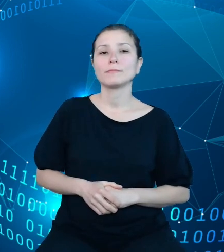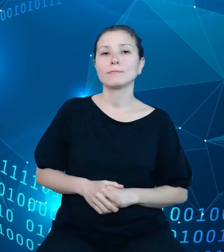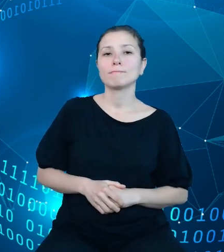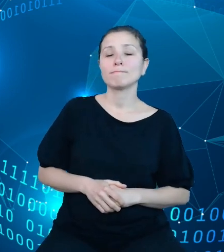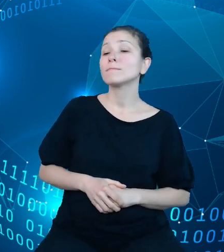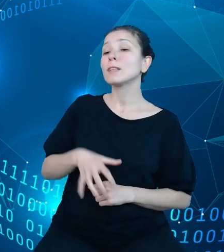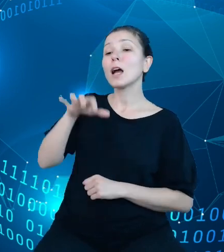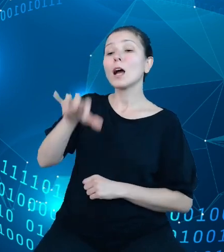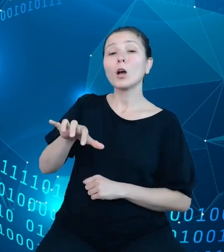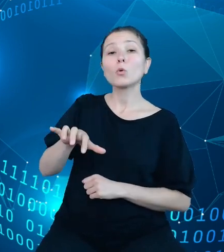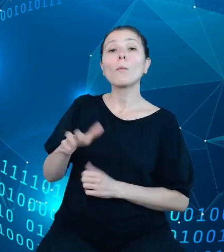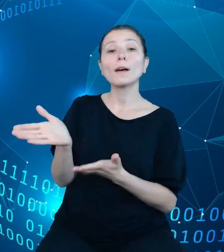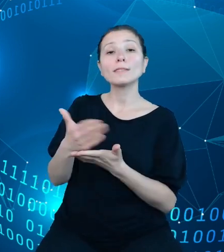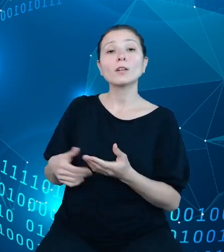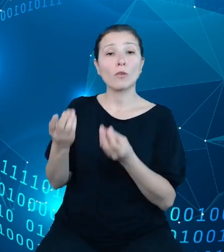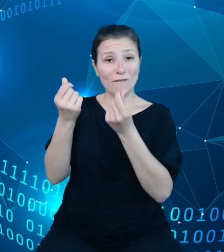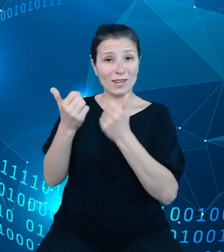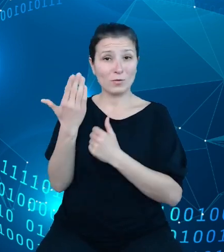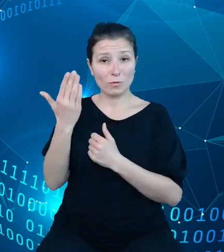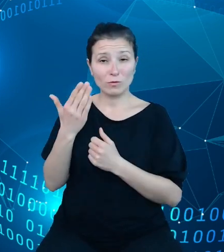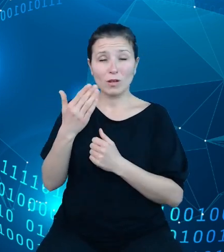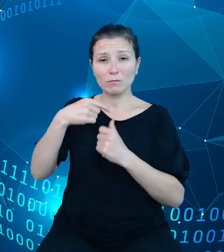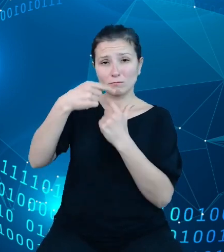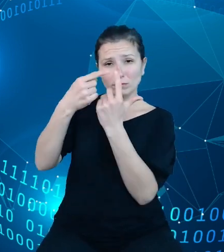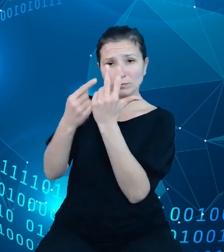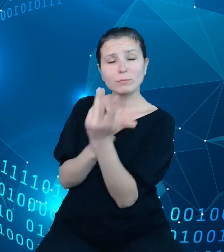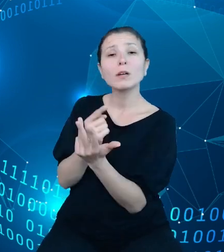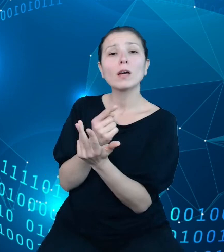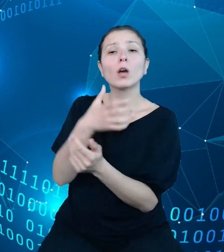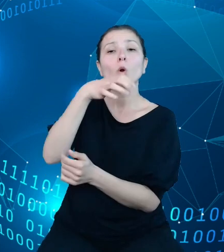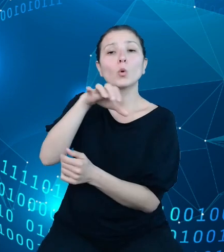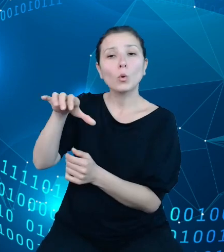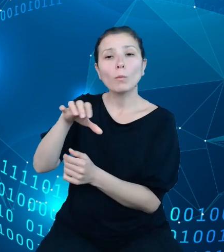publicznych wskazaliśmy podmioty, wobec których mamy prawne zobowiązania do